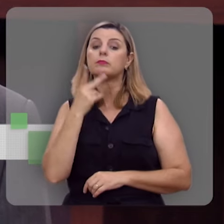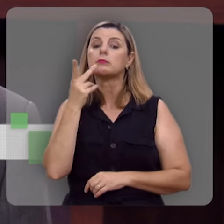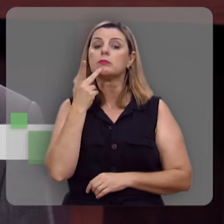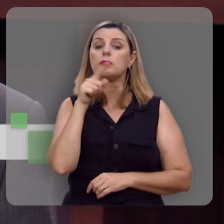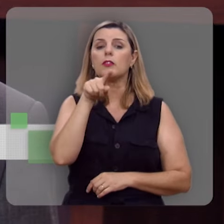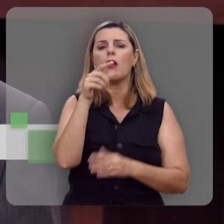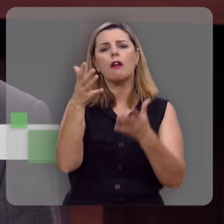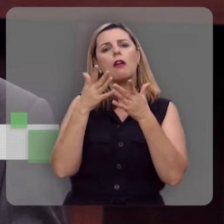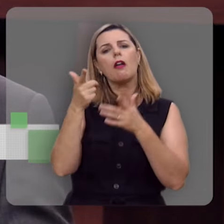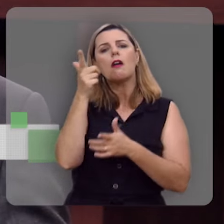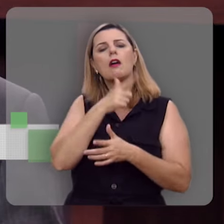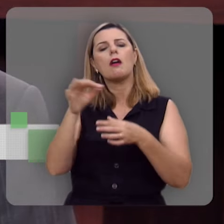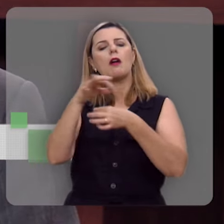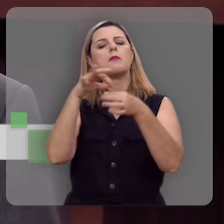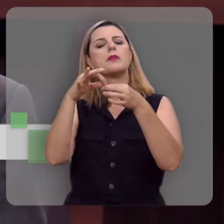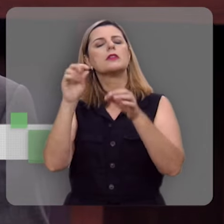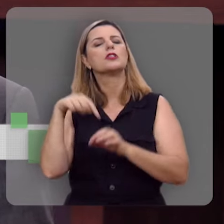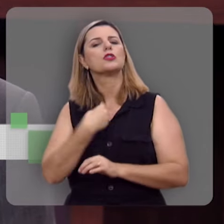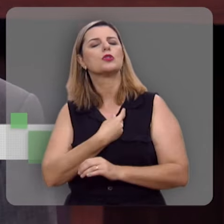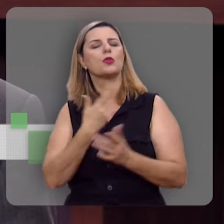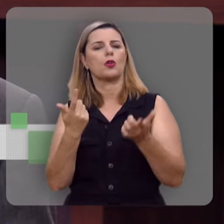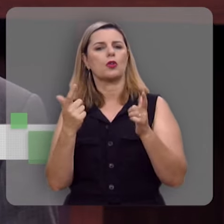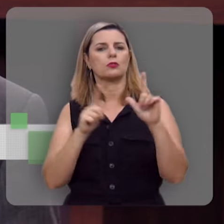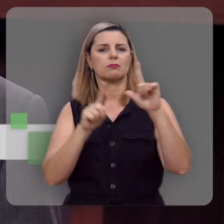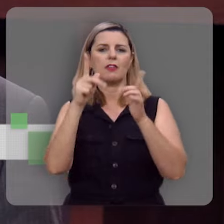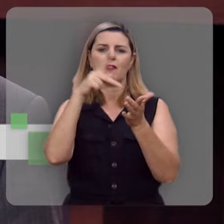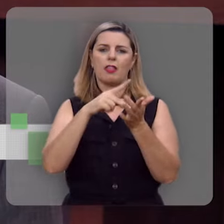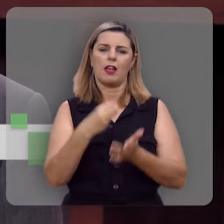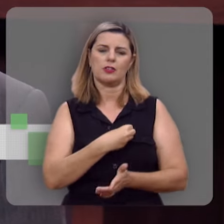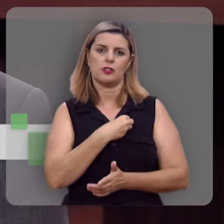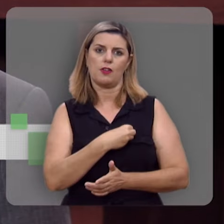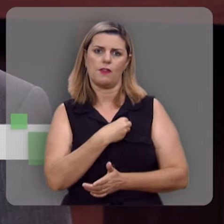você quer ganhar um presente do nosso programa, do programa Verdade e Vida, e a gente vai